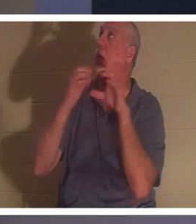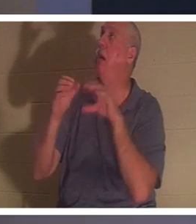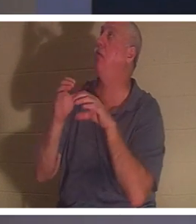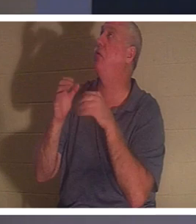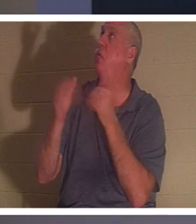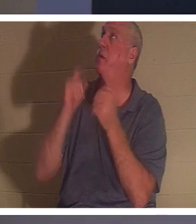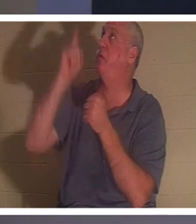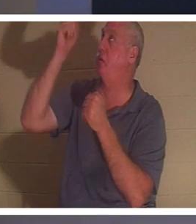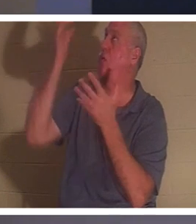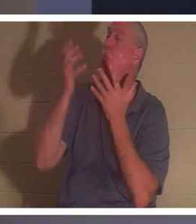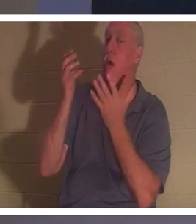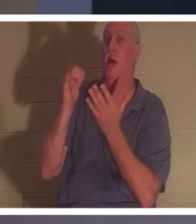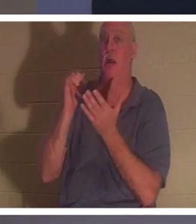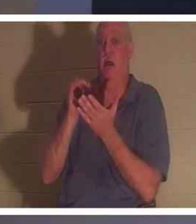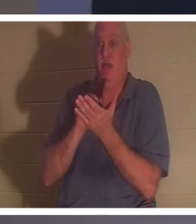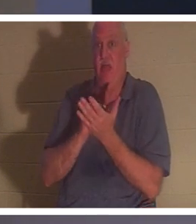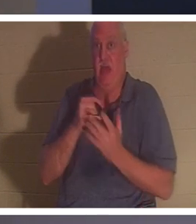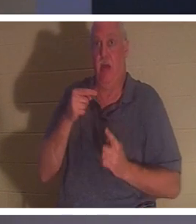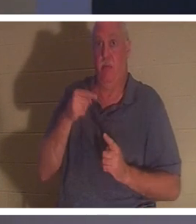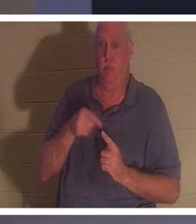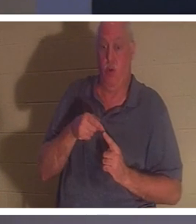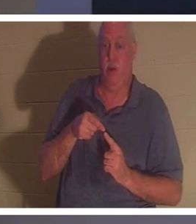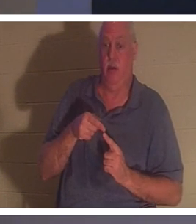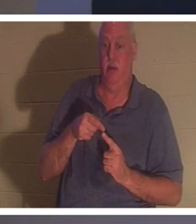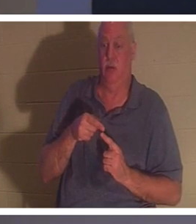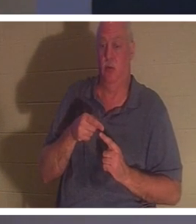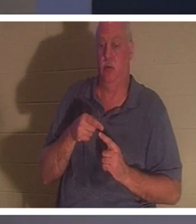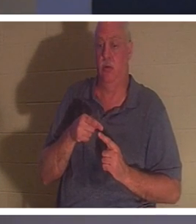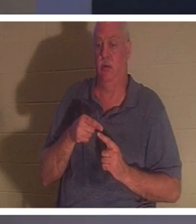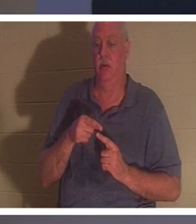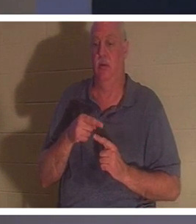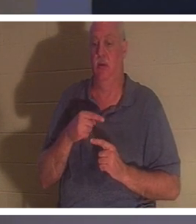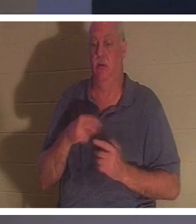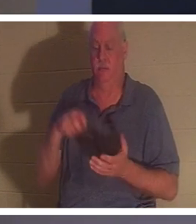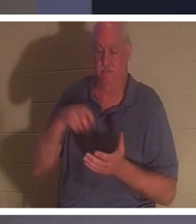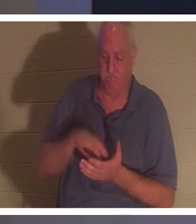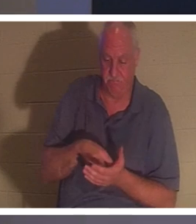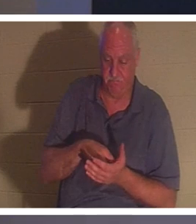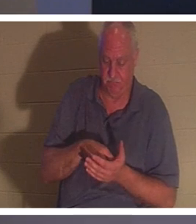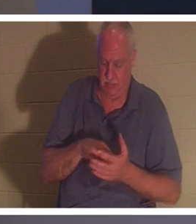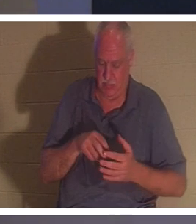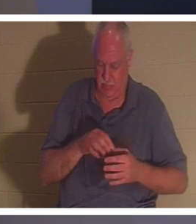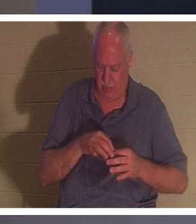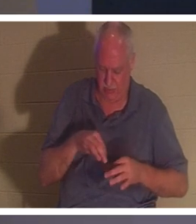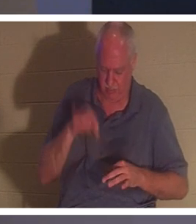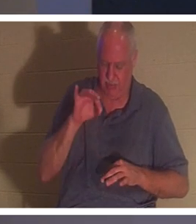时候，一个人就会屈膝，在灵里说，好吧，主啊，我把